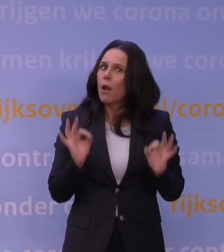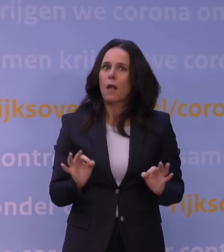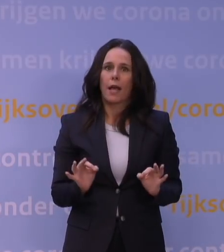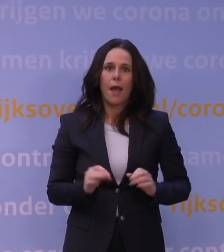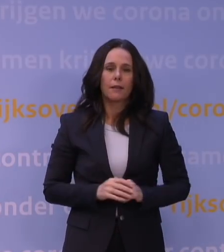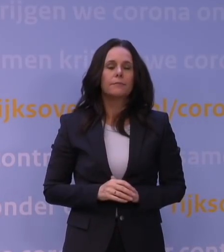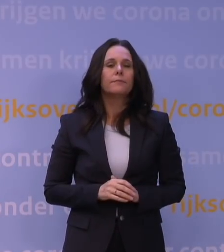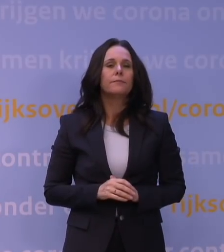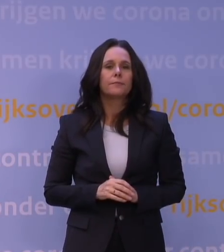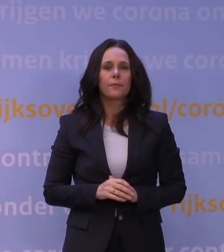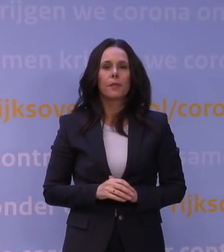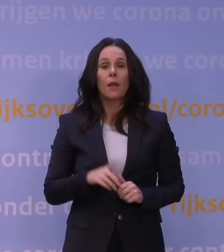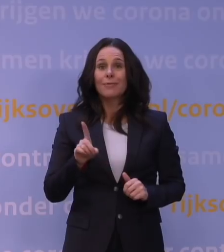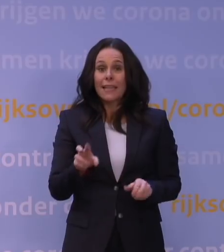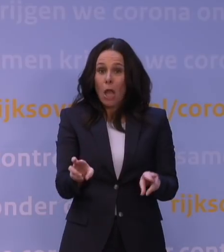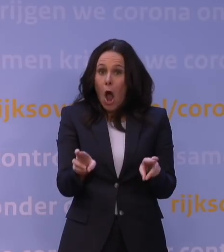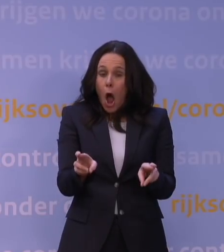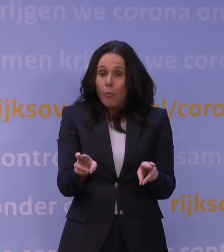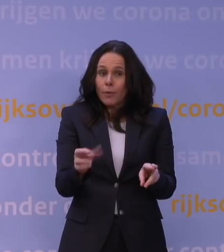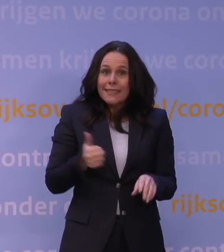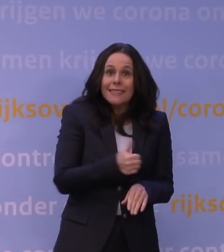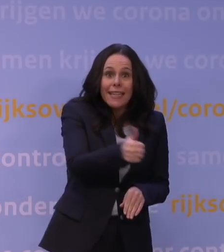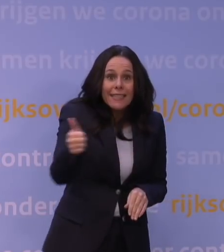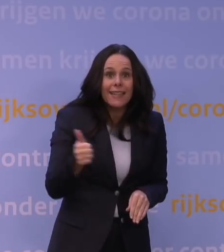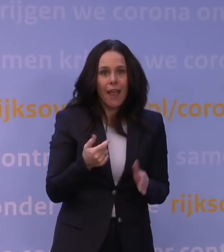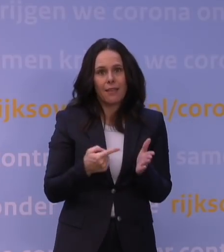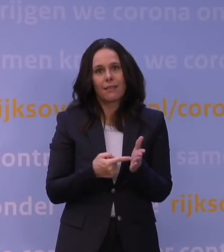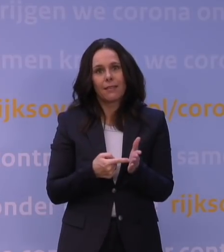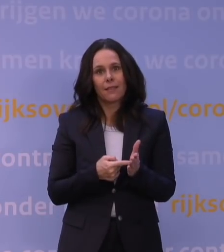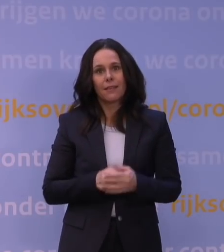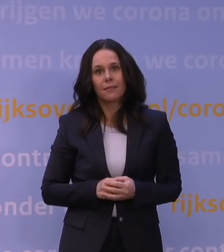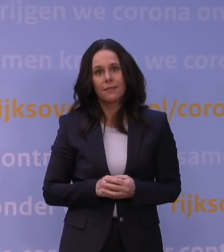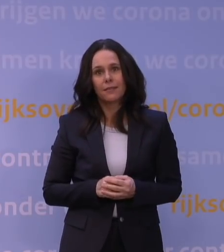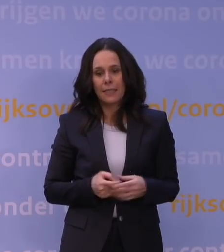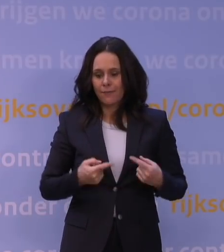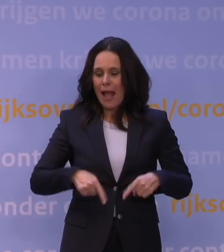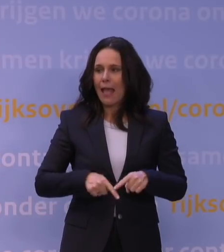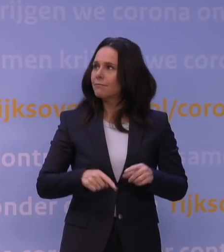Dat betekent, hoop ik, dat iedereen daar ook gebruik van maakt, want we zijn als land het meest gebaat